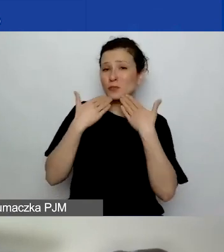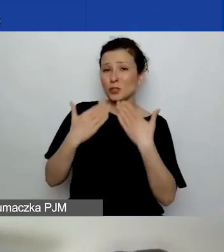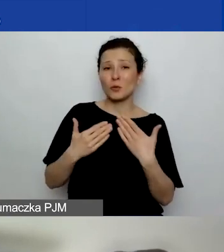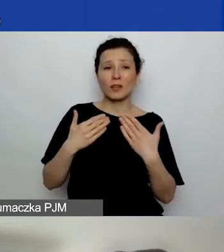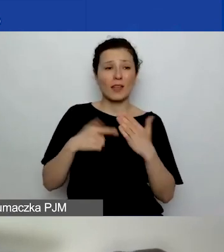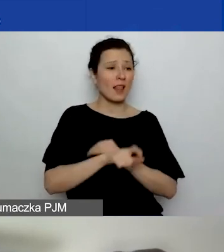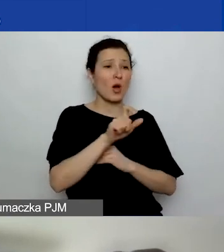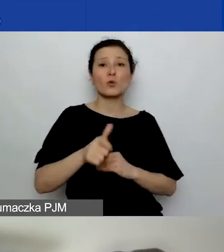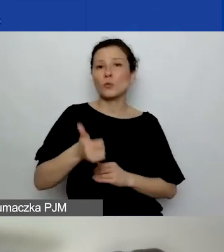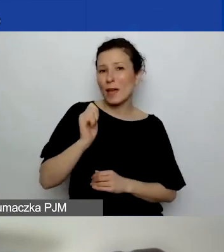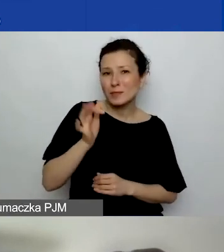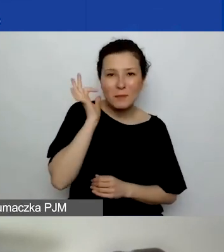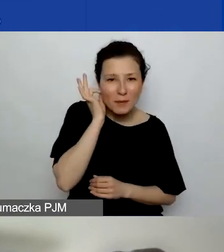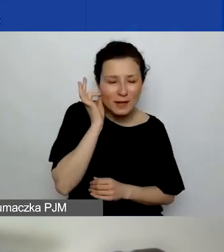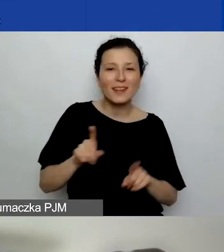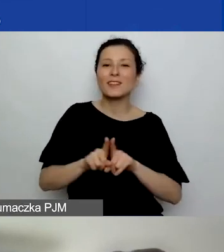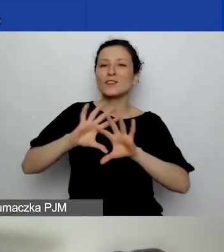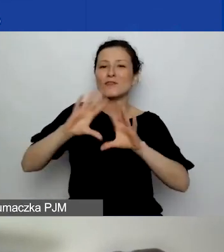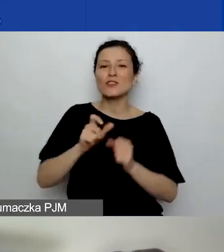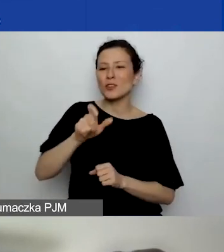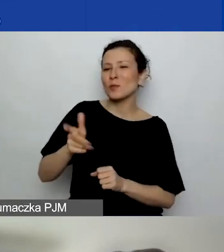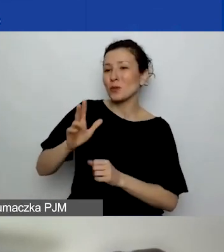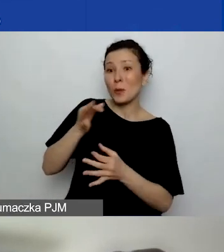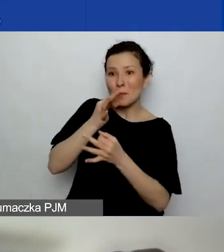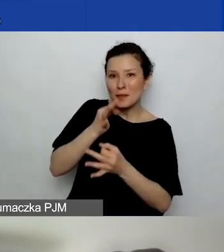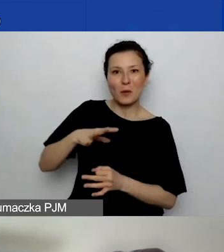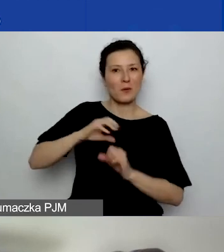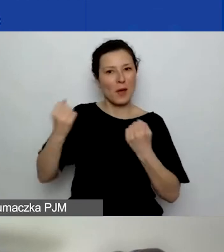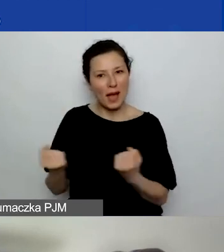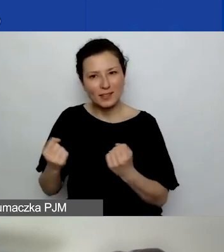Dziękuję wszystkim osobom, które zadały pytania, były aktywne, komentowały